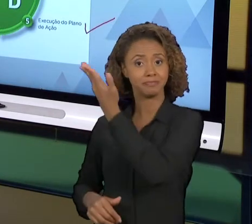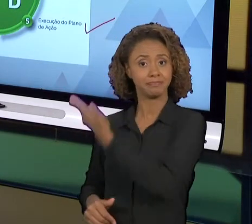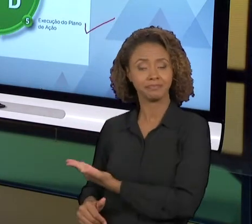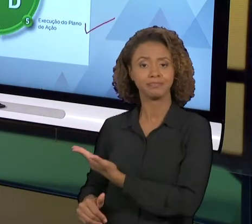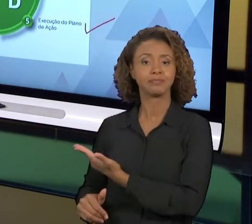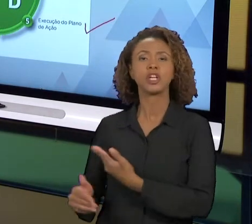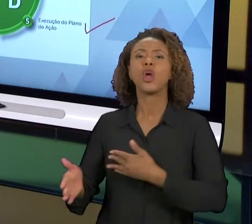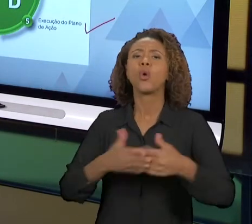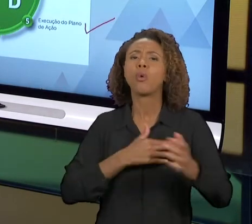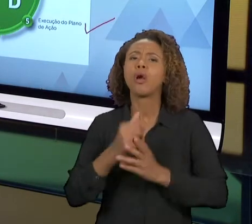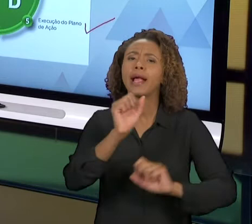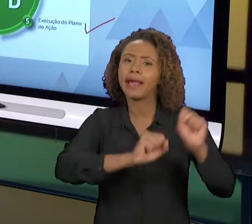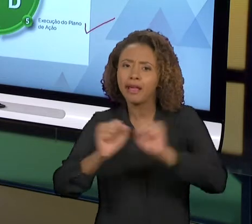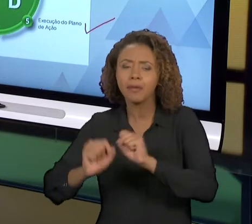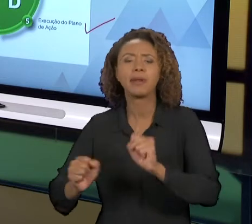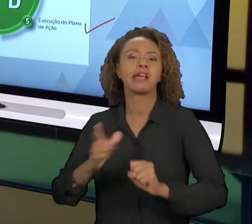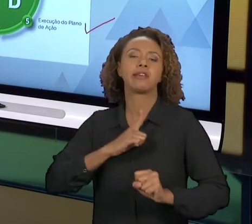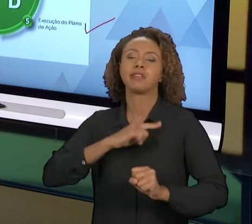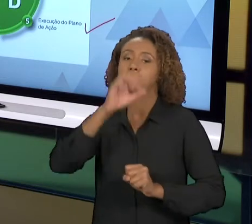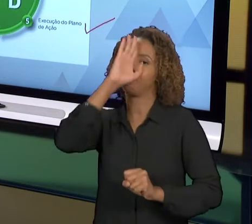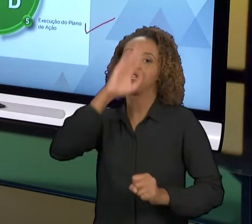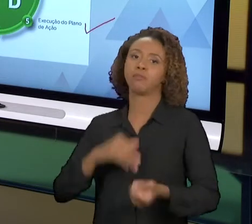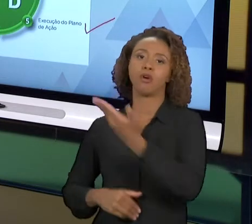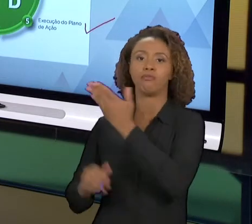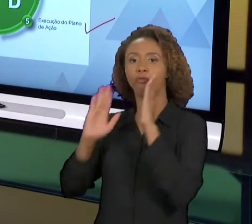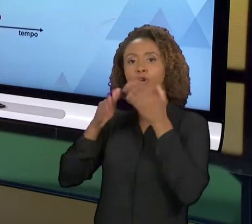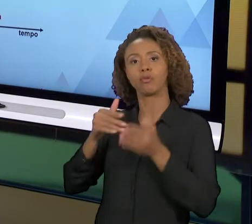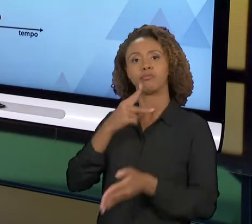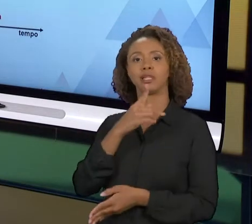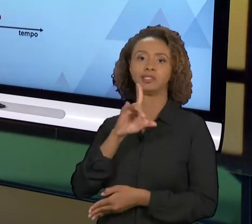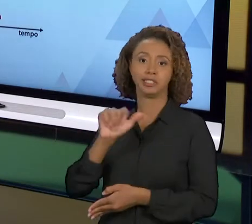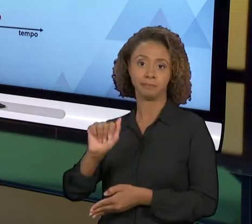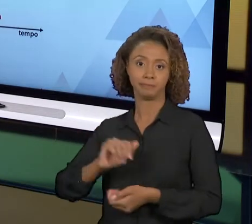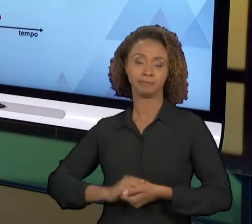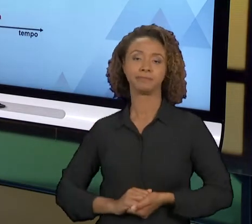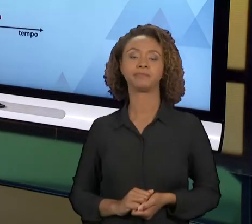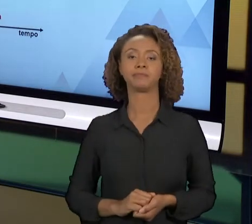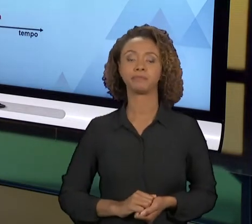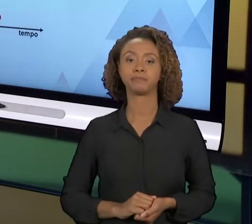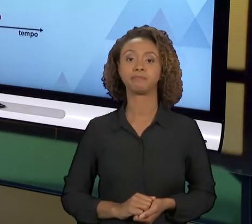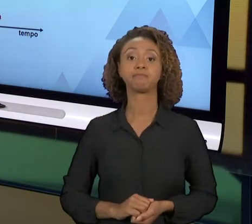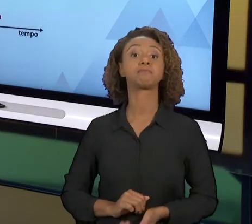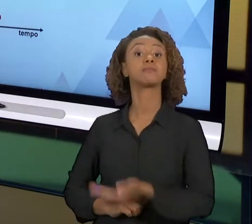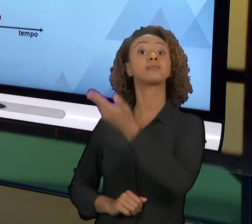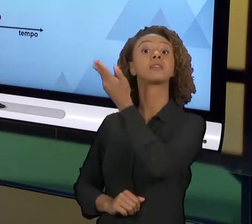QUALQUER ORGANIZAÇÃO, É A BASE DA MELHORIA NA ENGENHARIA DE PRODUÇÃO. AQUI A GENTE TEM A UMA